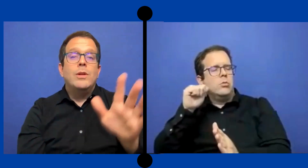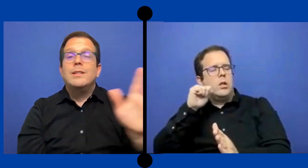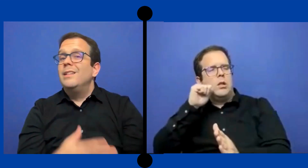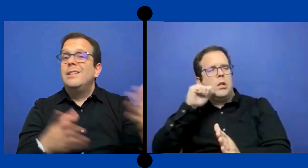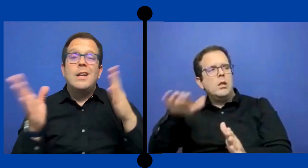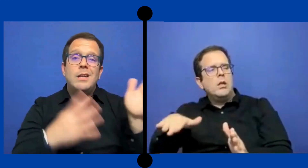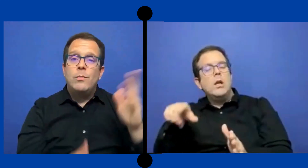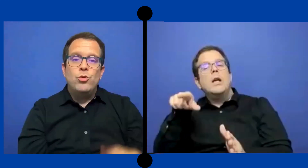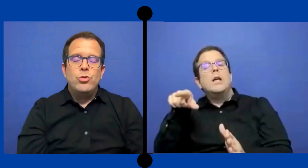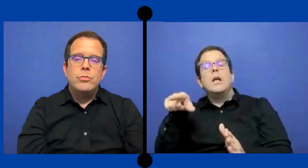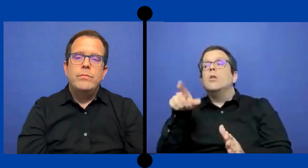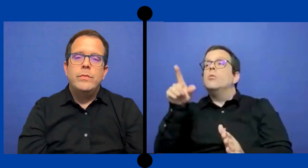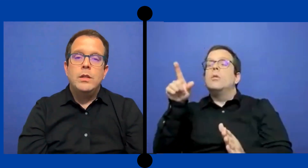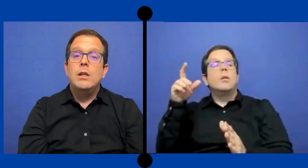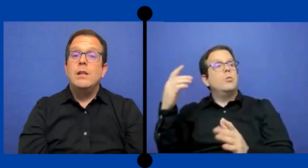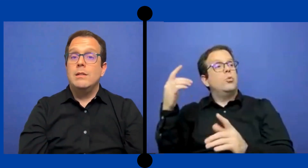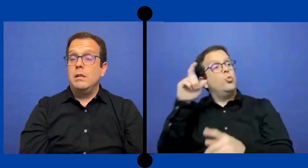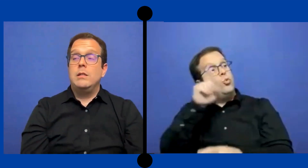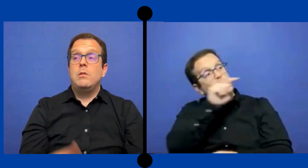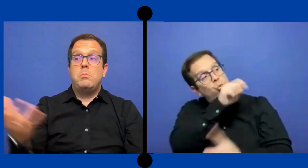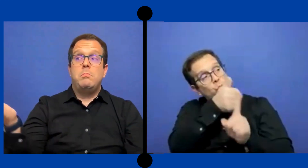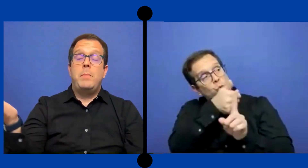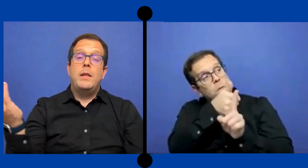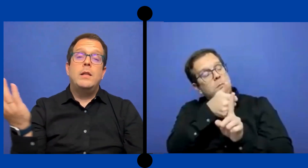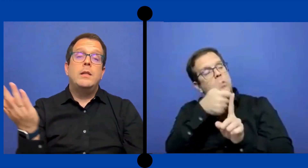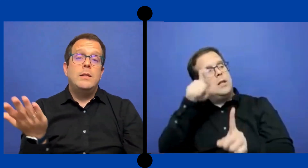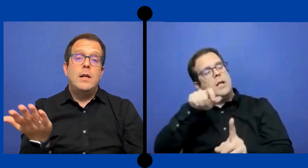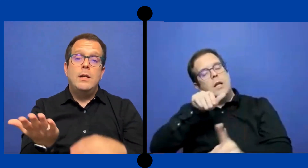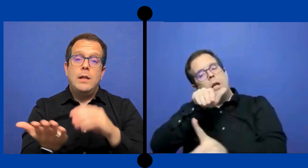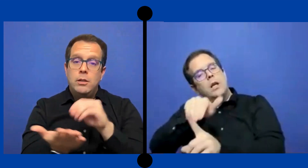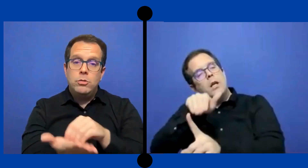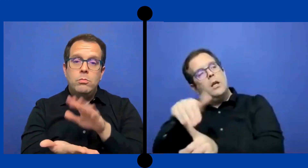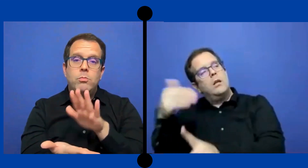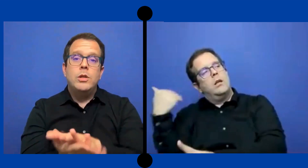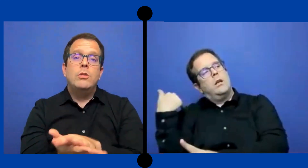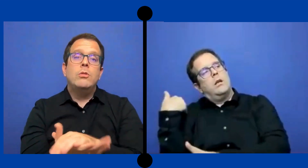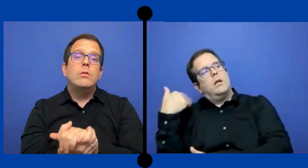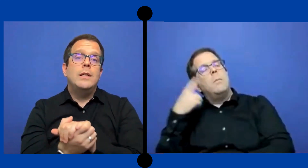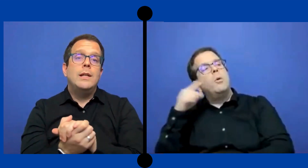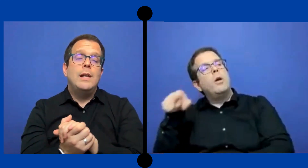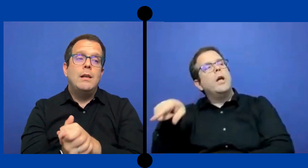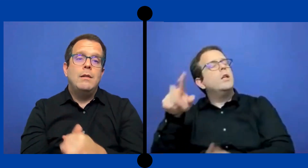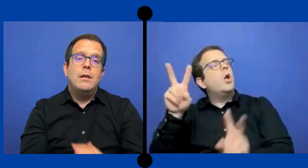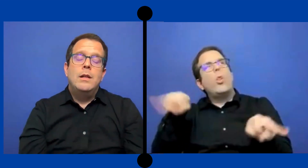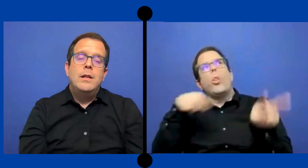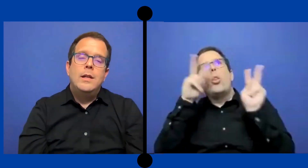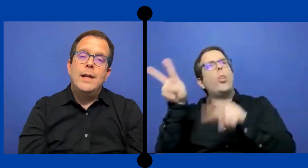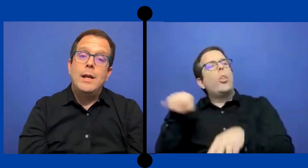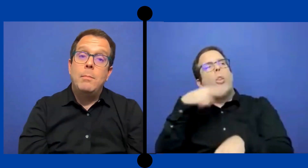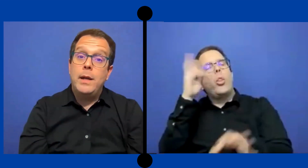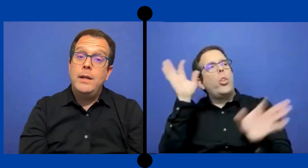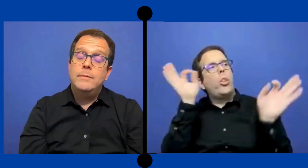porque se destraía mucho y eso padres tenían eso puesto en el en el PEI